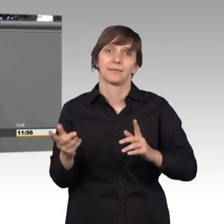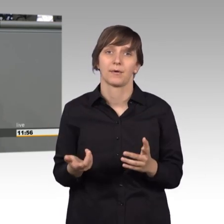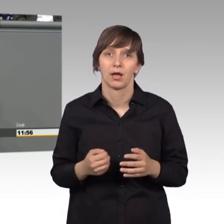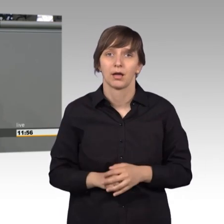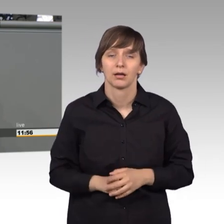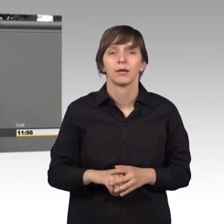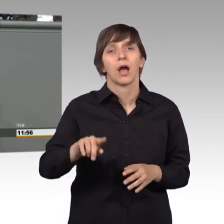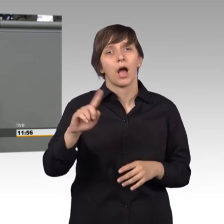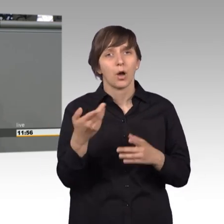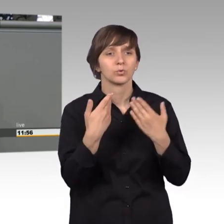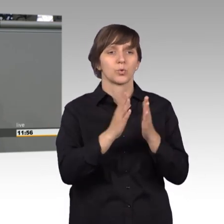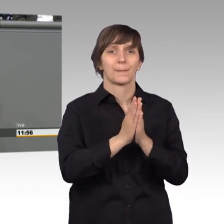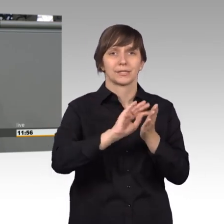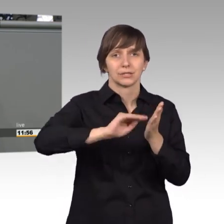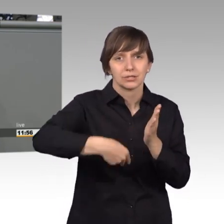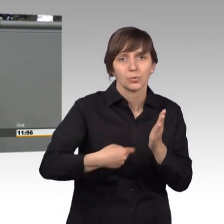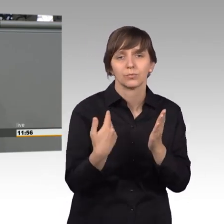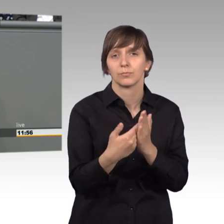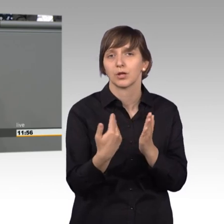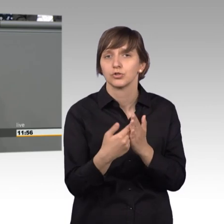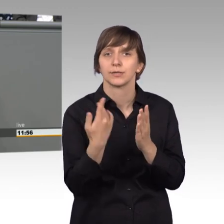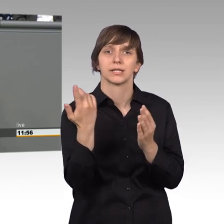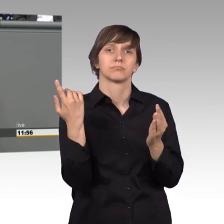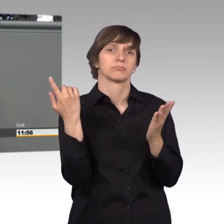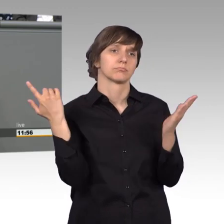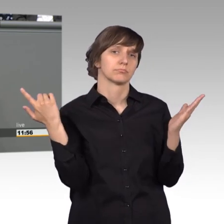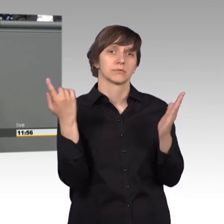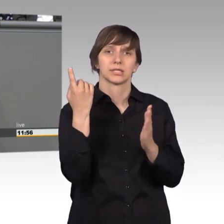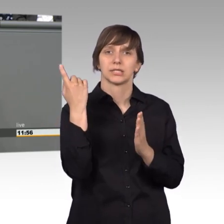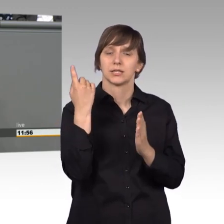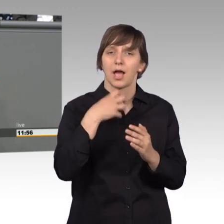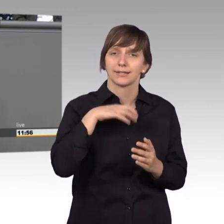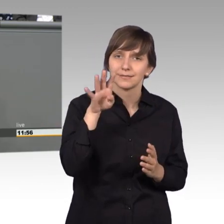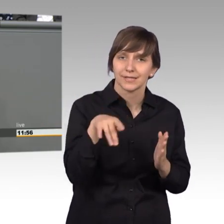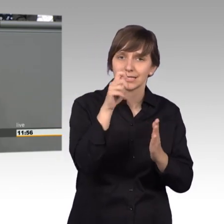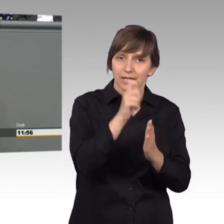solche Petitionen, wie die Abschaffung von Sanktionen - Hartz 4, mit ganz